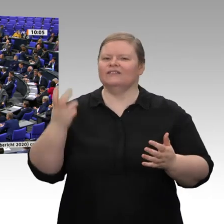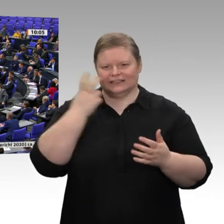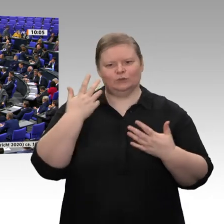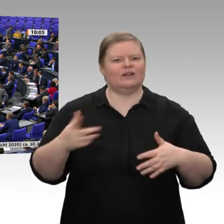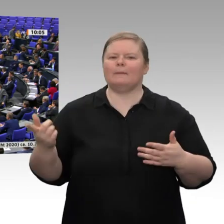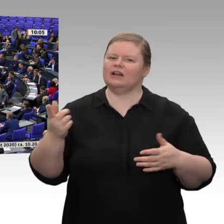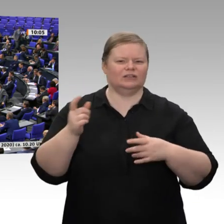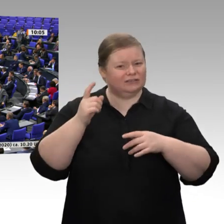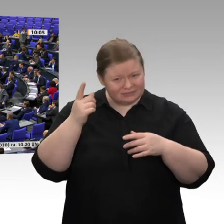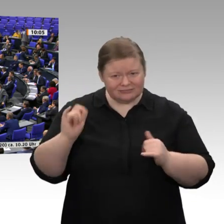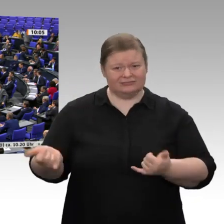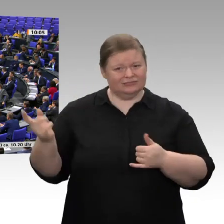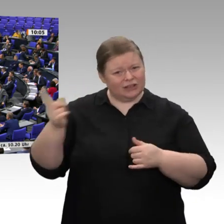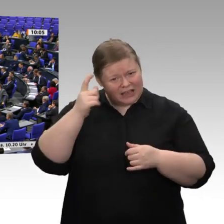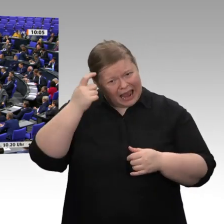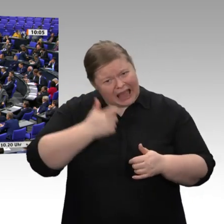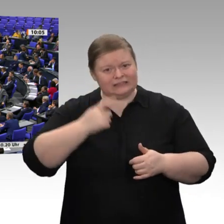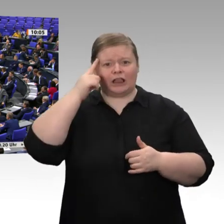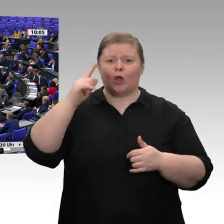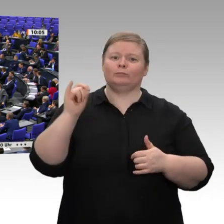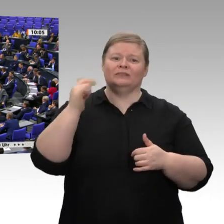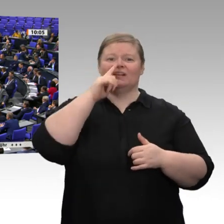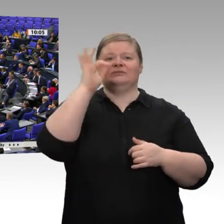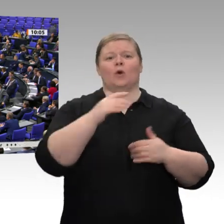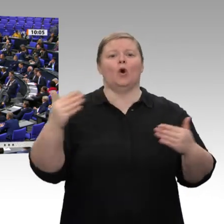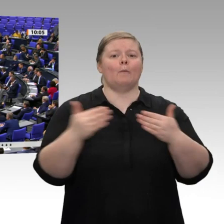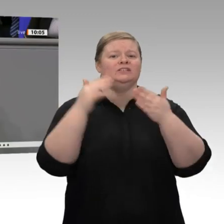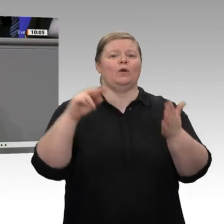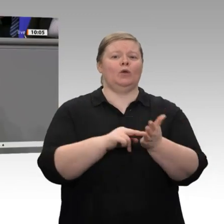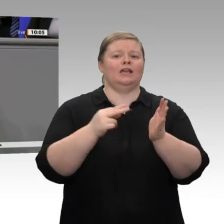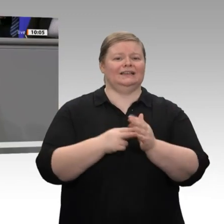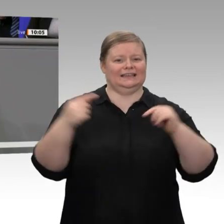der Wirtschaft auch wirklich schlecht geht. Das ist doch nun wirklich irrsinnig. Wenn